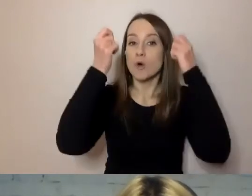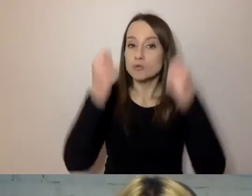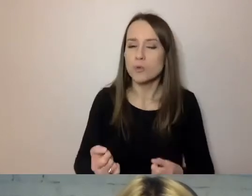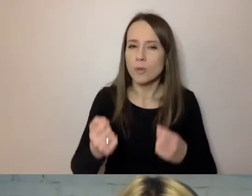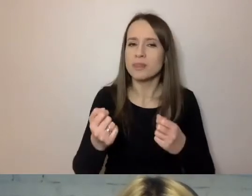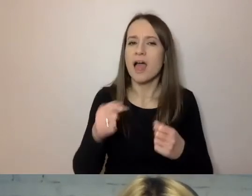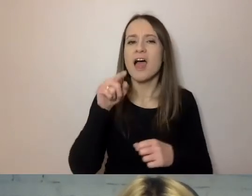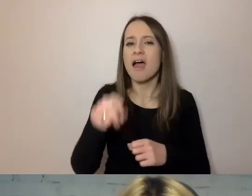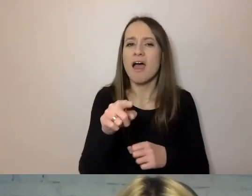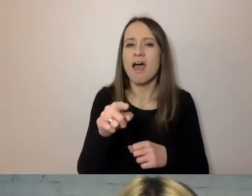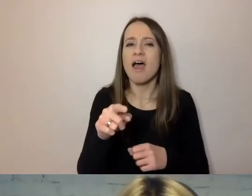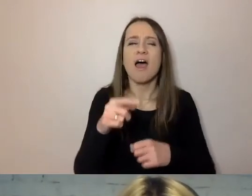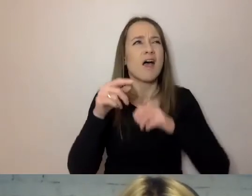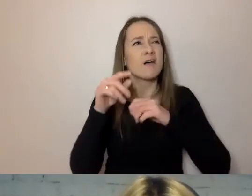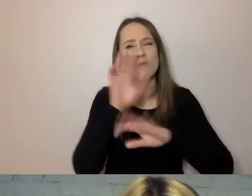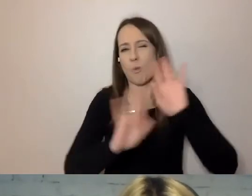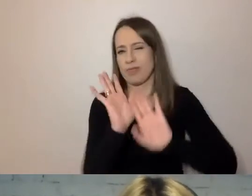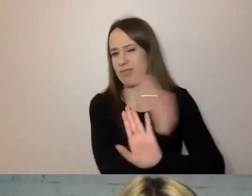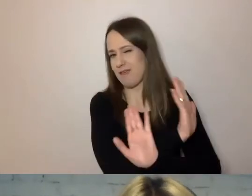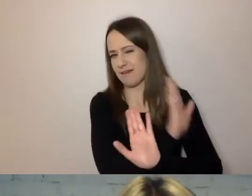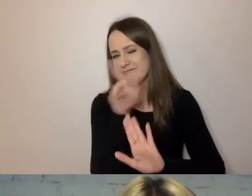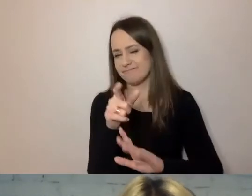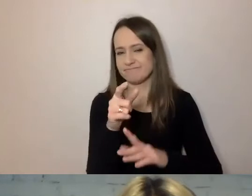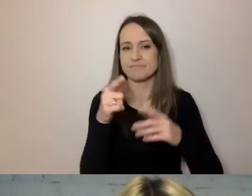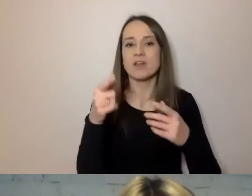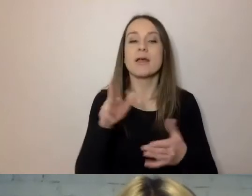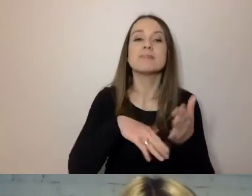Co to są trudne słowa? Na przykład słowa sztuczne i wydumane.